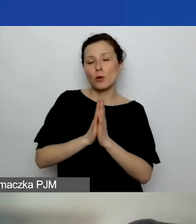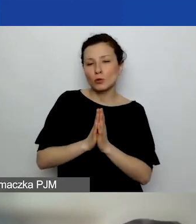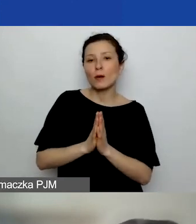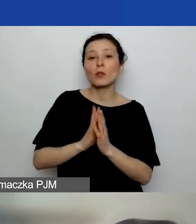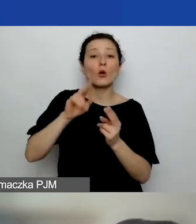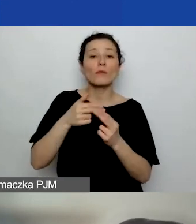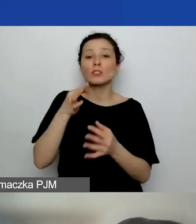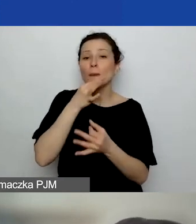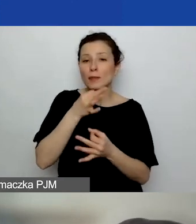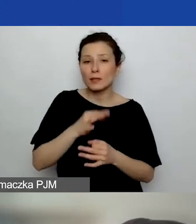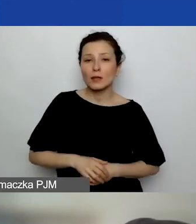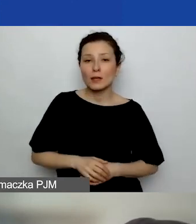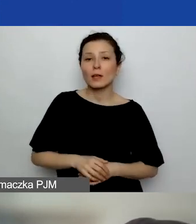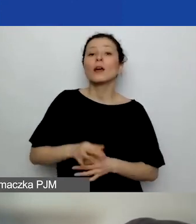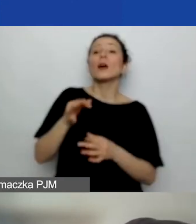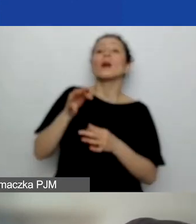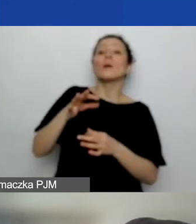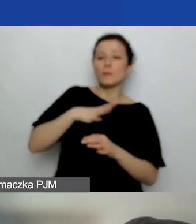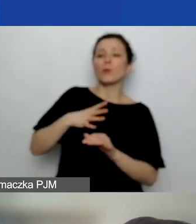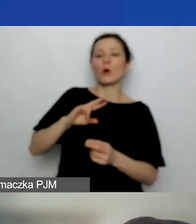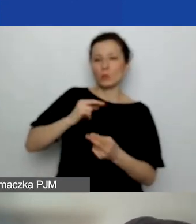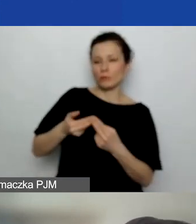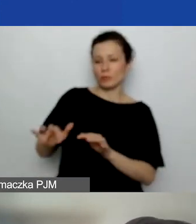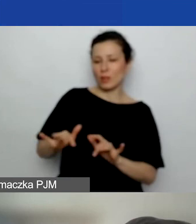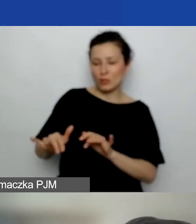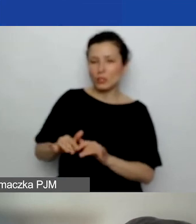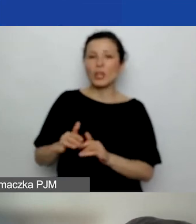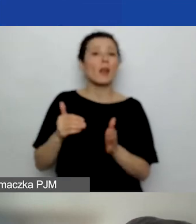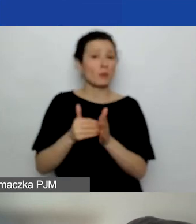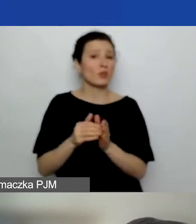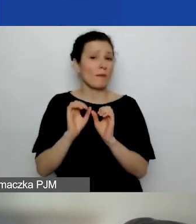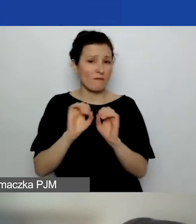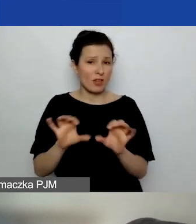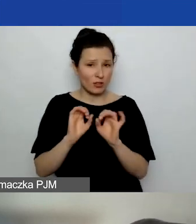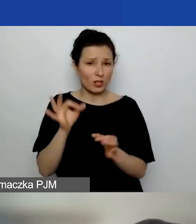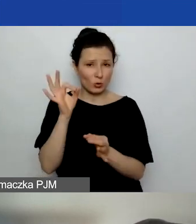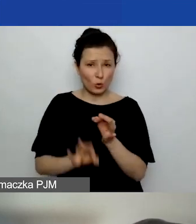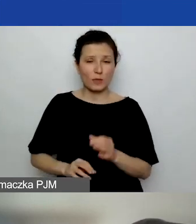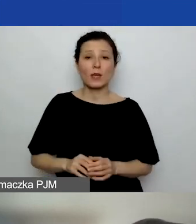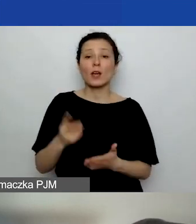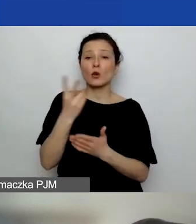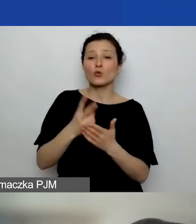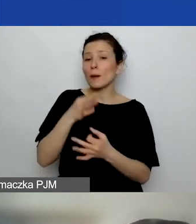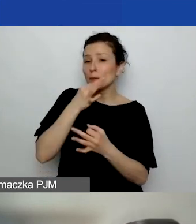na które odpowiedź padła na czacie, ale wymaga doprecyzowania. Czytam pytanie jeszcze raz właśnie: